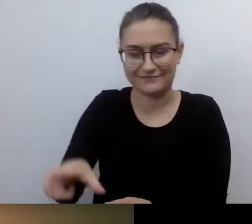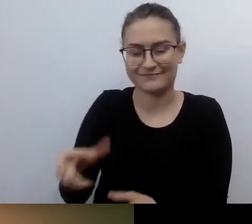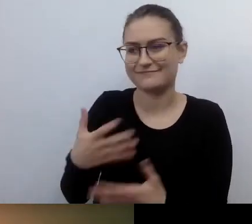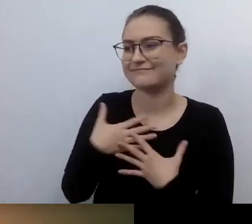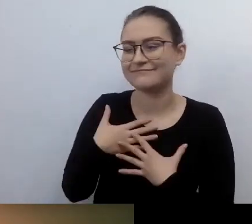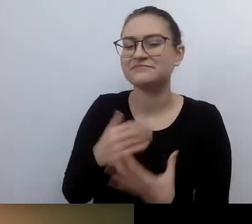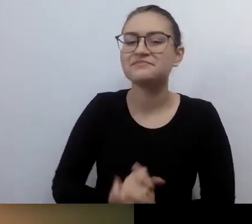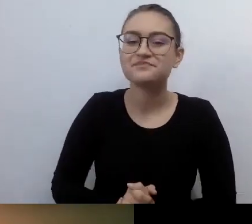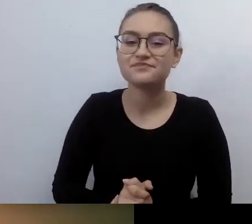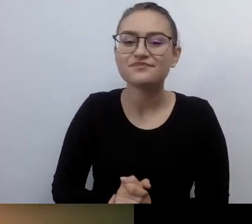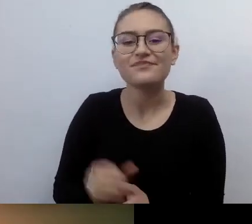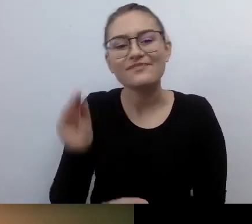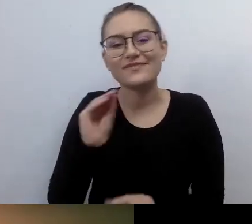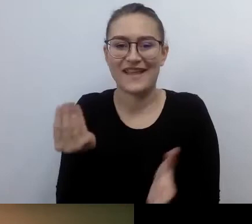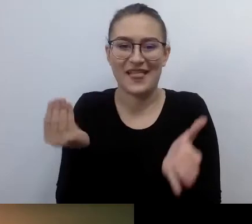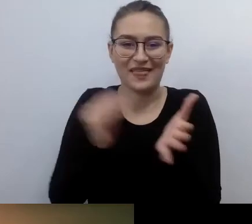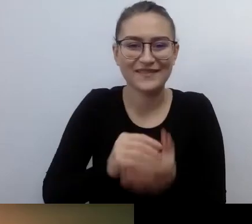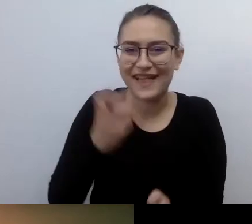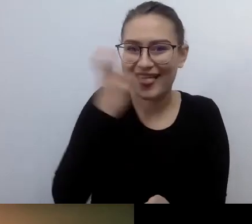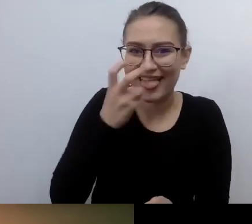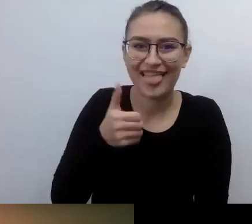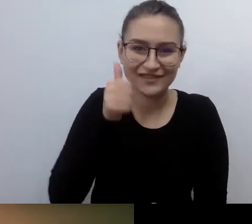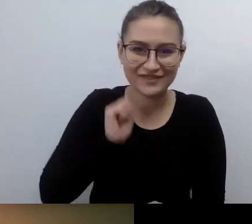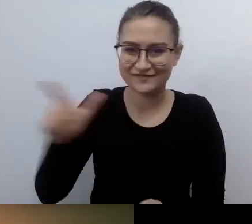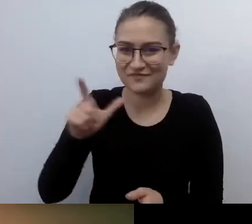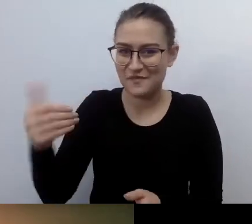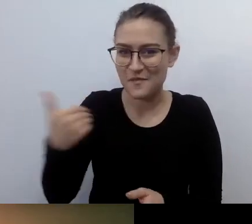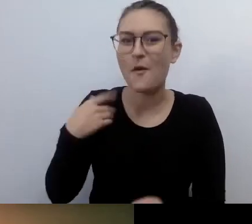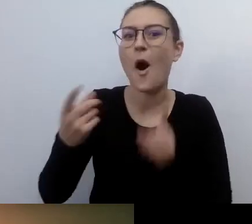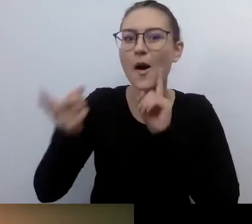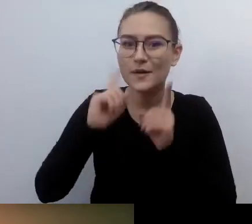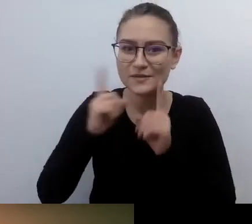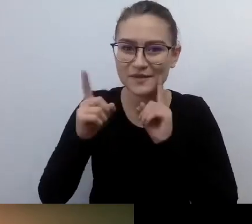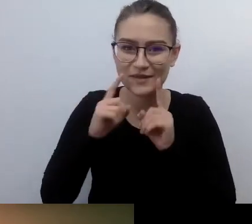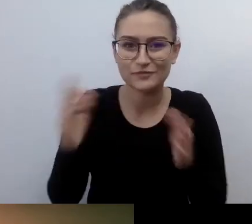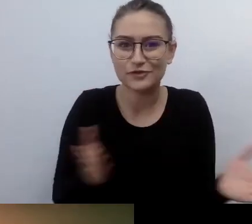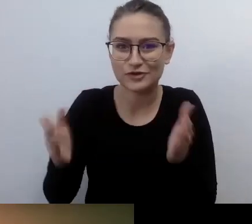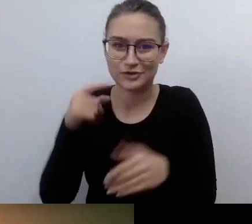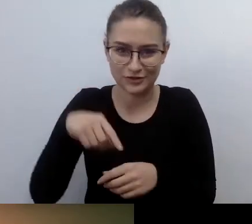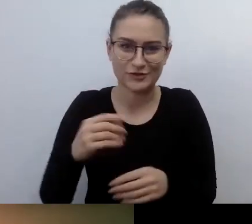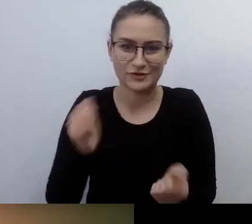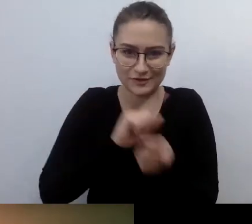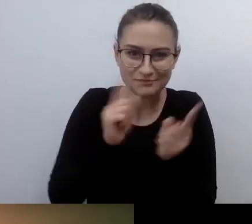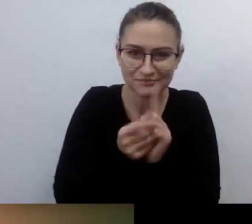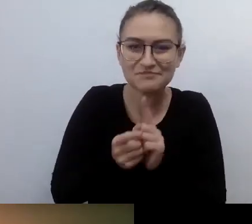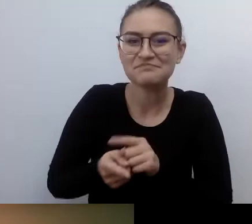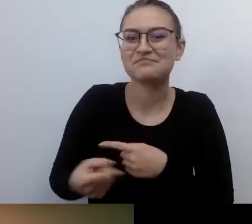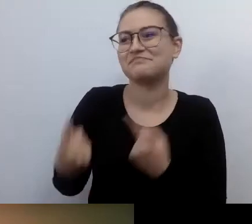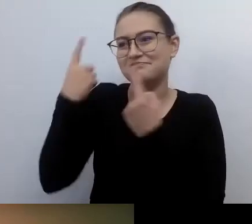Rozmawialiśmy wczoraj z Robertem, przygotowując się do tego spotkania. Stwierdziliśmy, że nie mieliśmy nigdy okazji ze sobą pogawędzić.